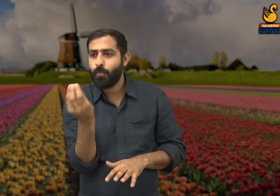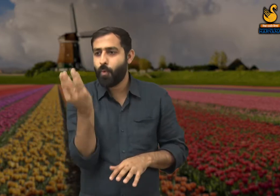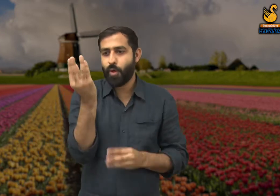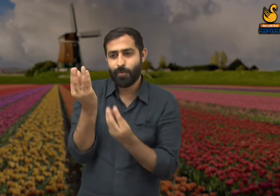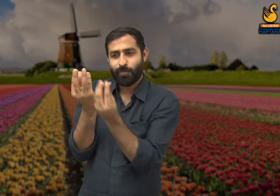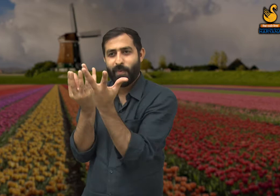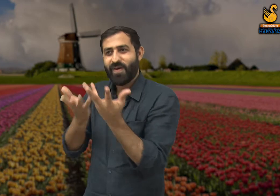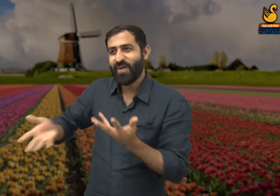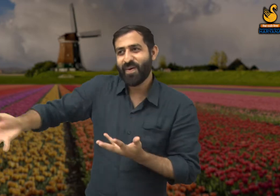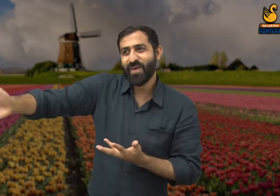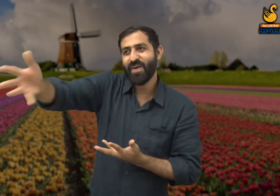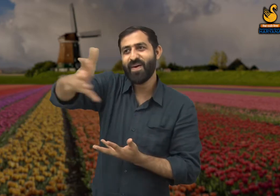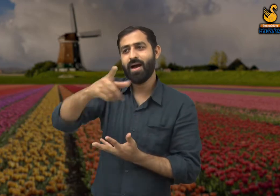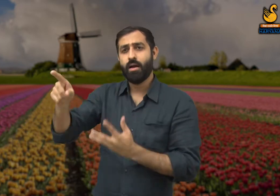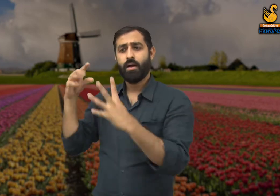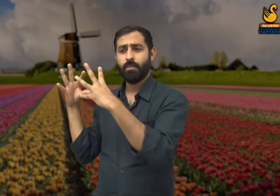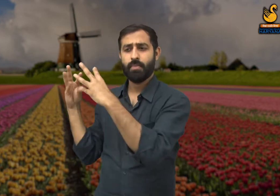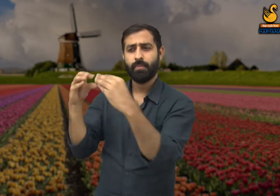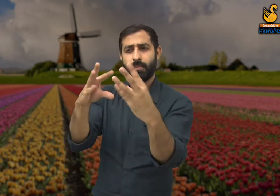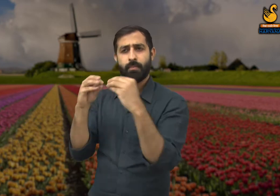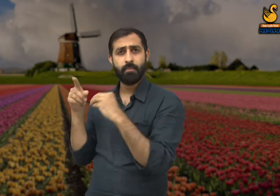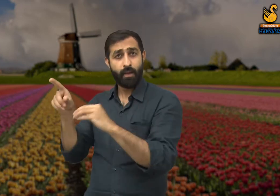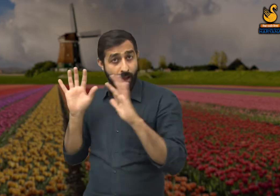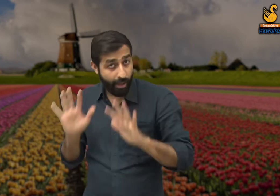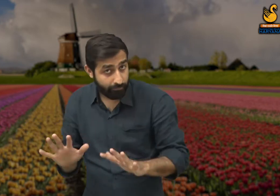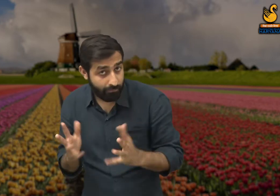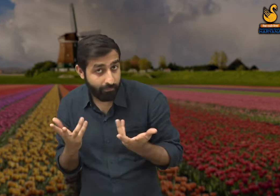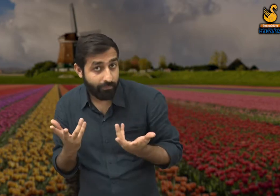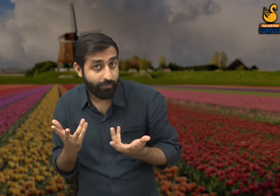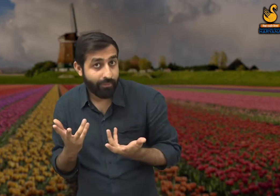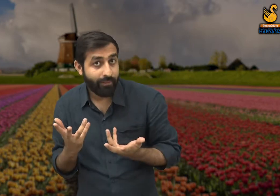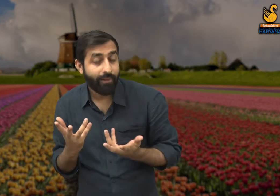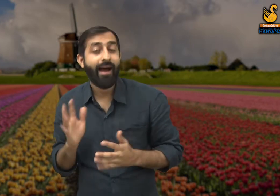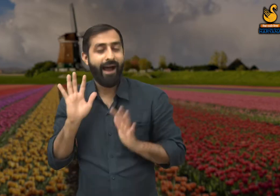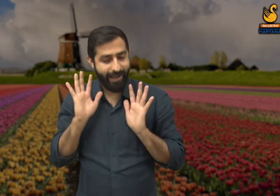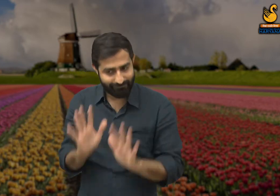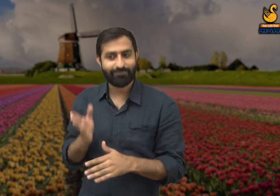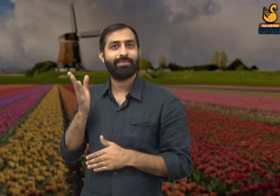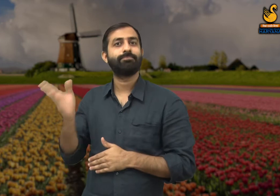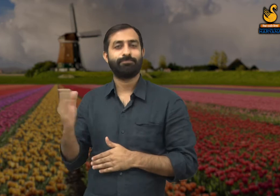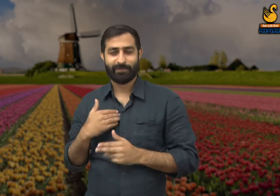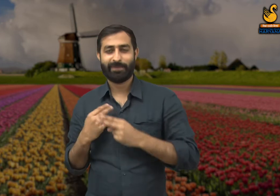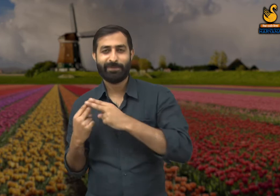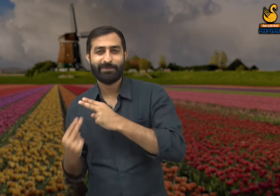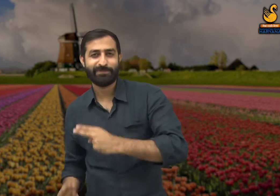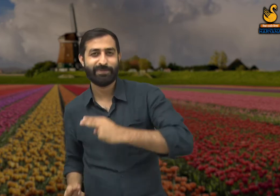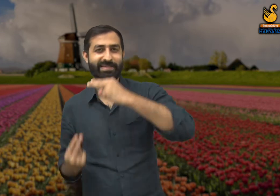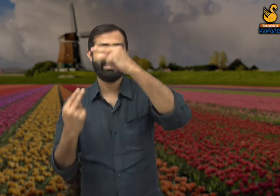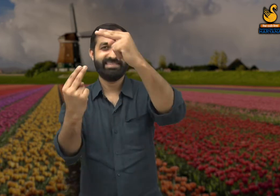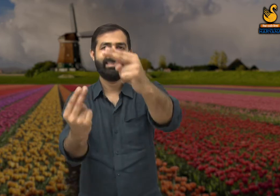क्या फूल भी बातचीत करके अपनी भावनाओं को जाहिर करते हैं? हां! क्यों नहीं, आइये हम इस कविता में इस बारे में जानते हैं.